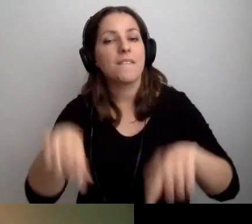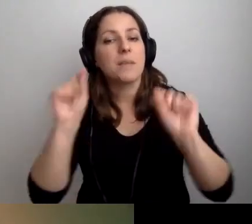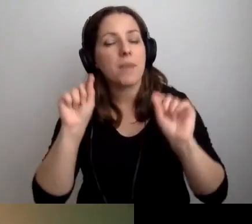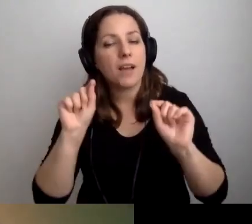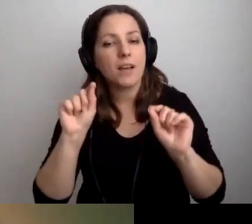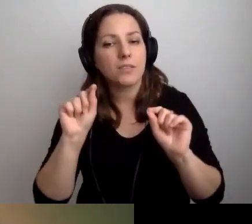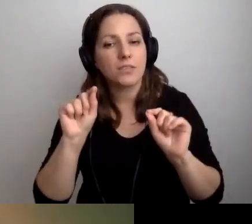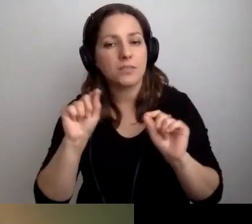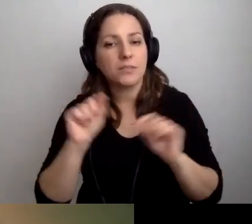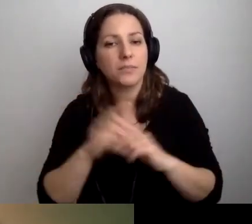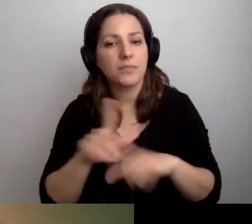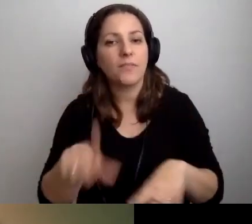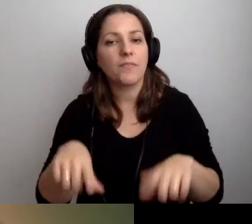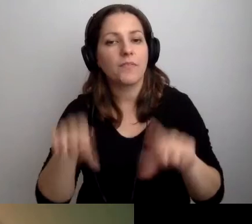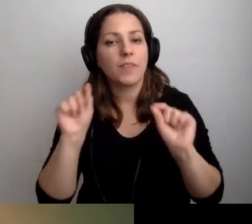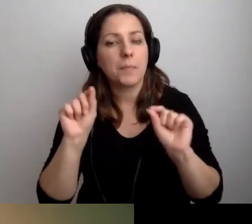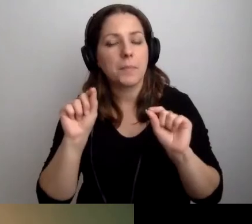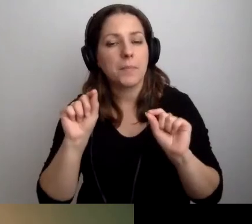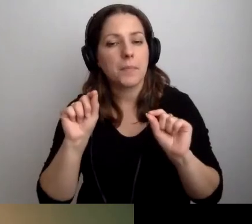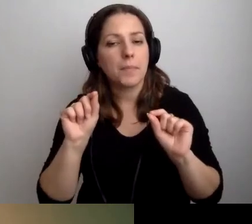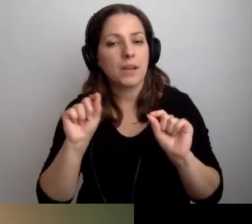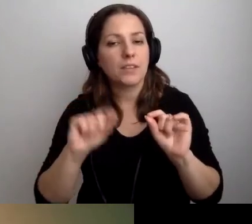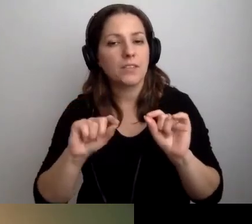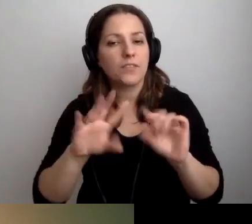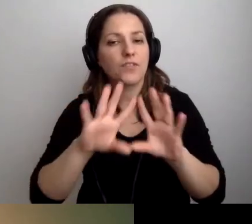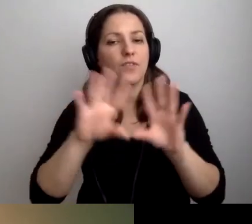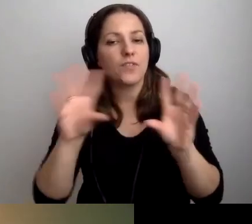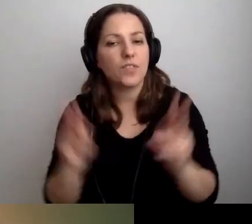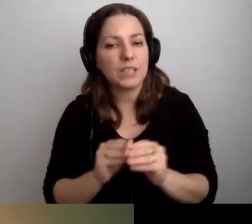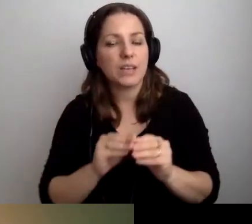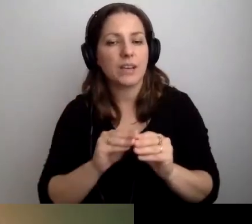Wybrać oczywiście te pokoje,